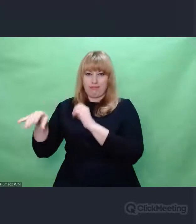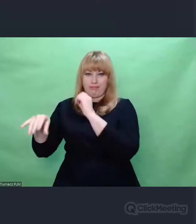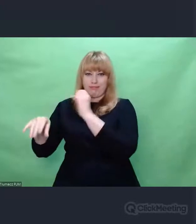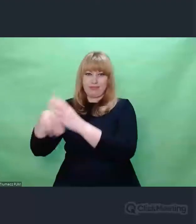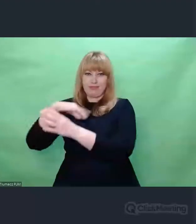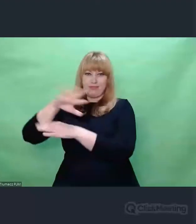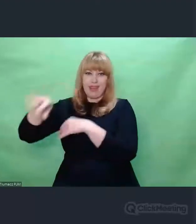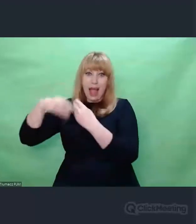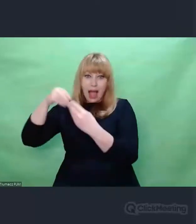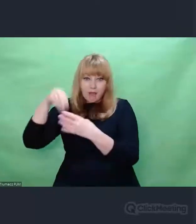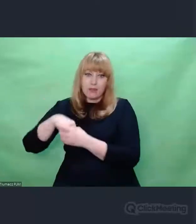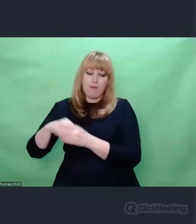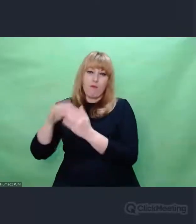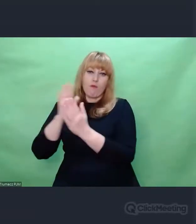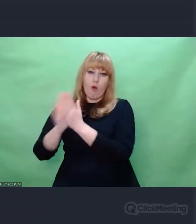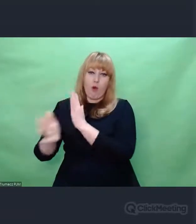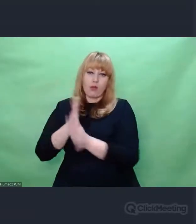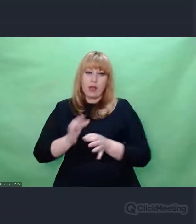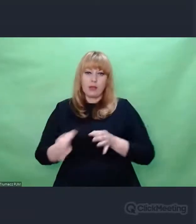która zmieniła świat.